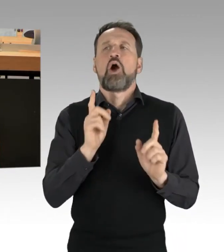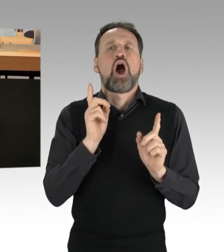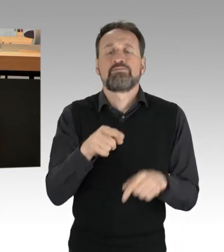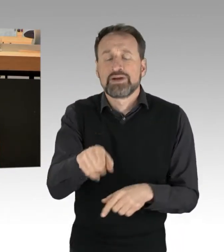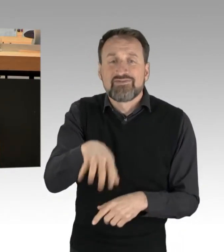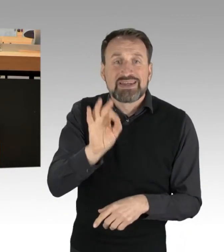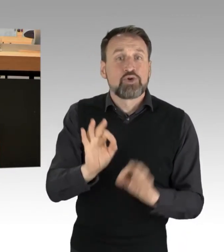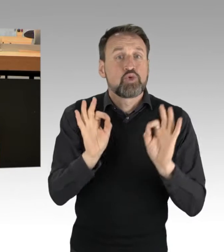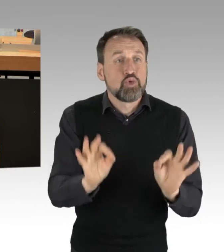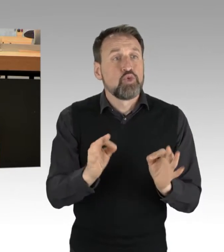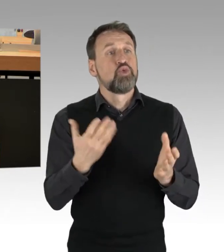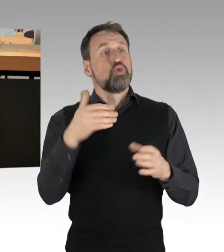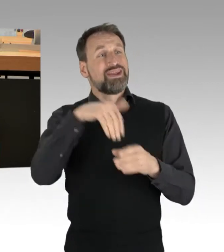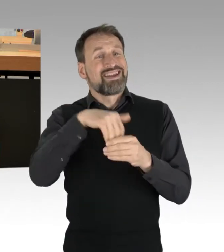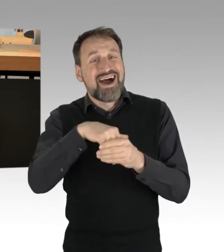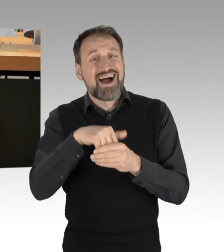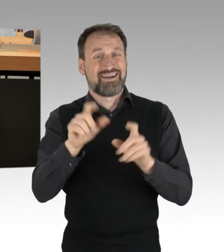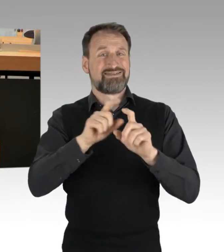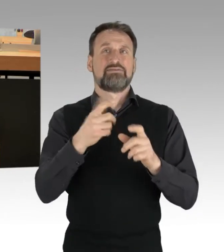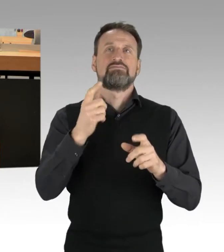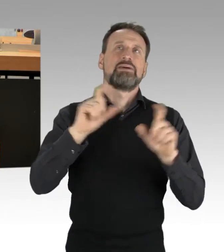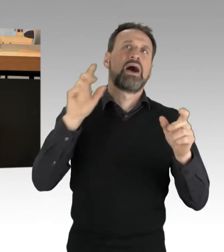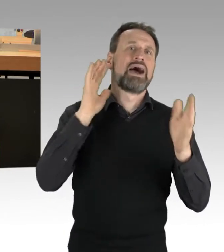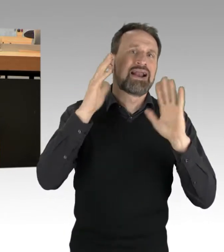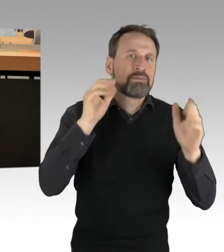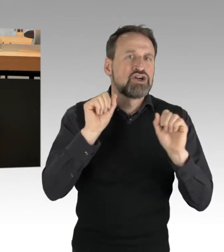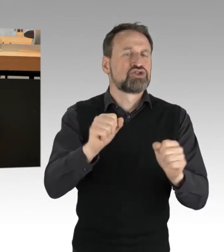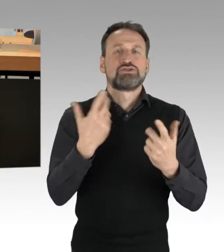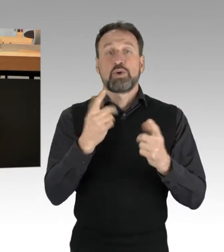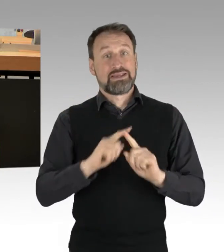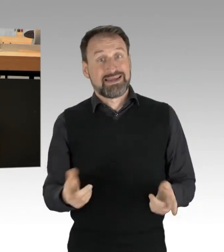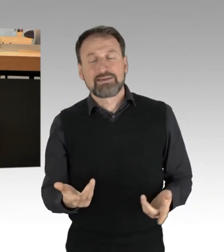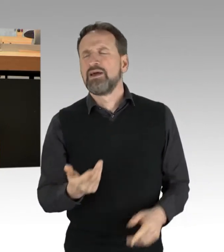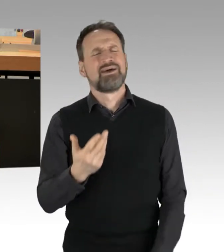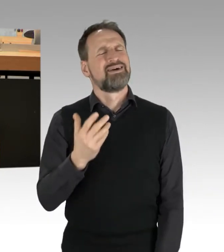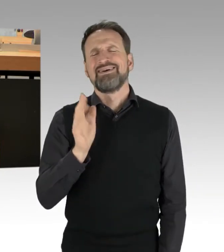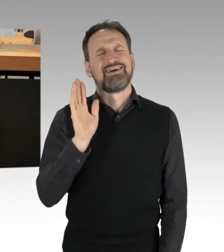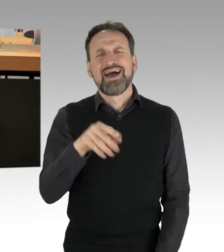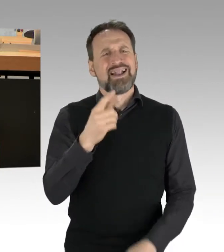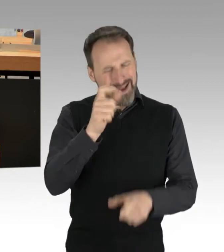ziemlich genervt, gestresst oder verärgert waren. Das ist nachvollziehbar, das ist auch legitim.